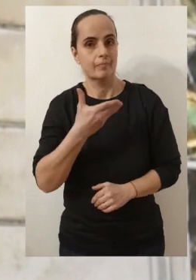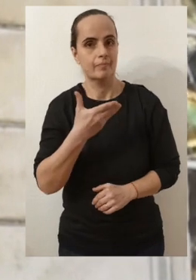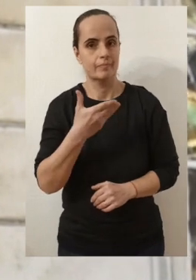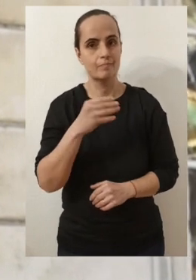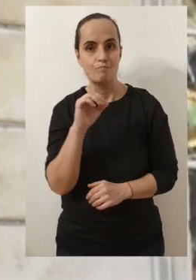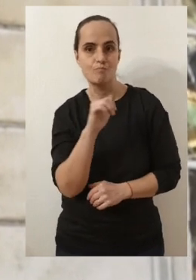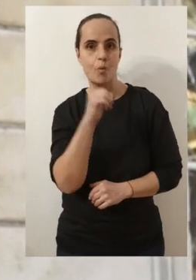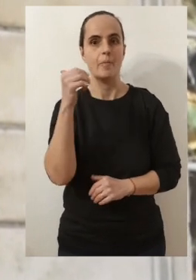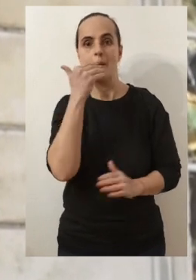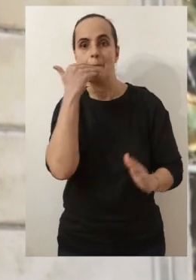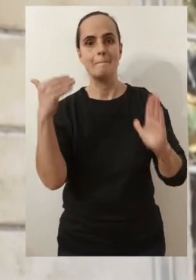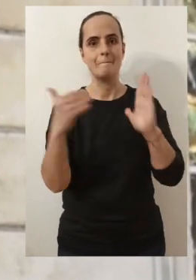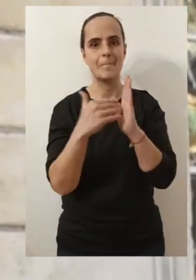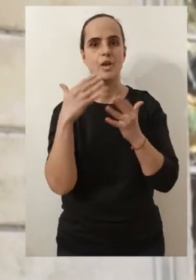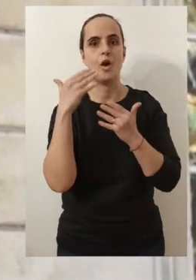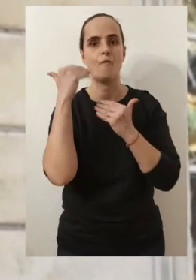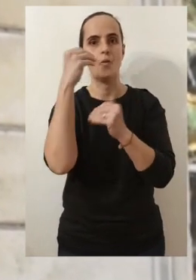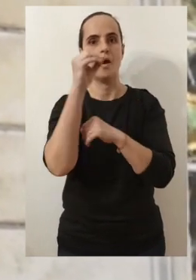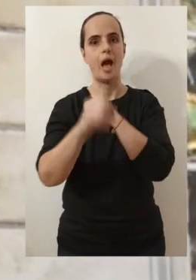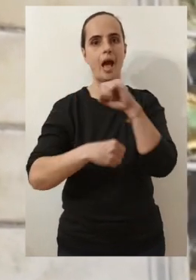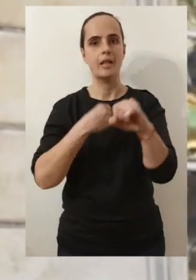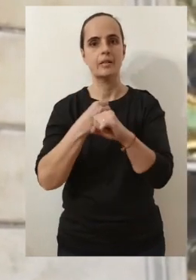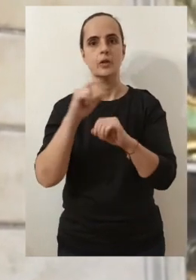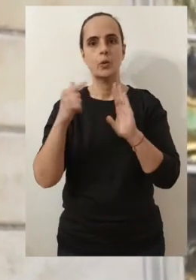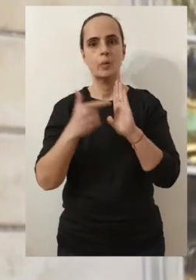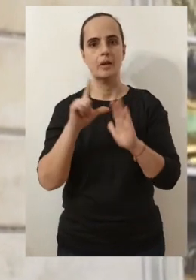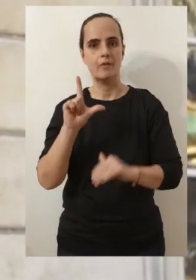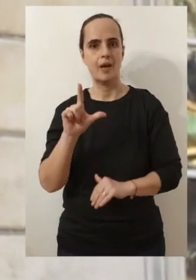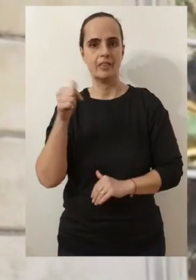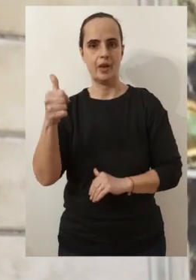tout d'abord mes meilleurs vœux pour l'année 2021.